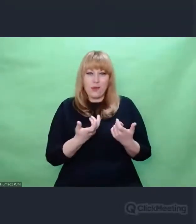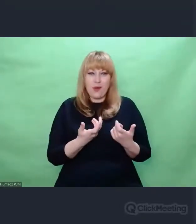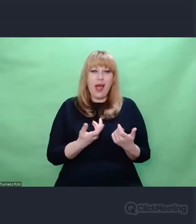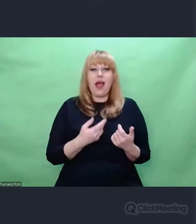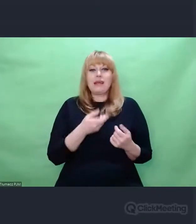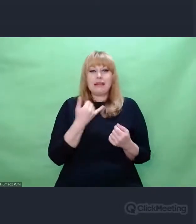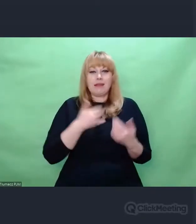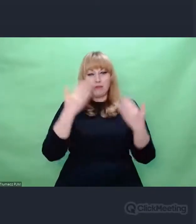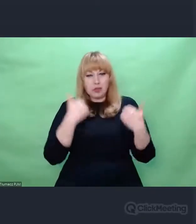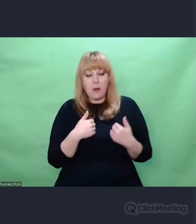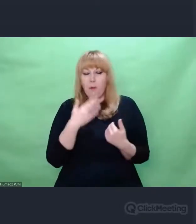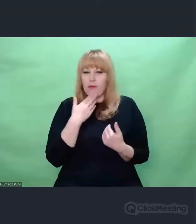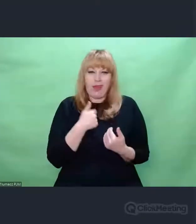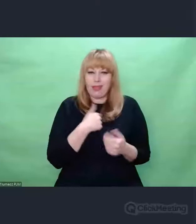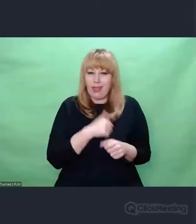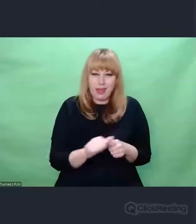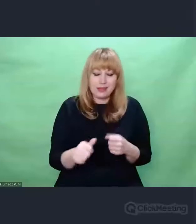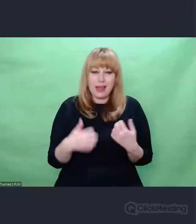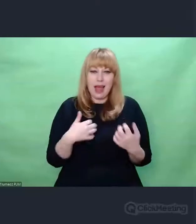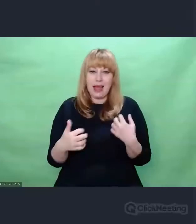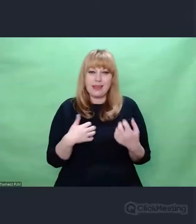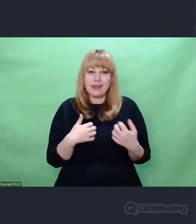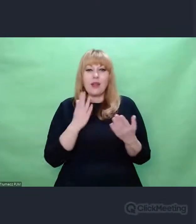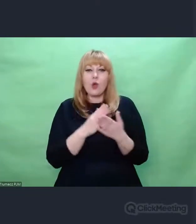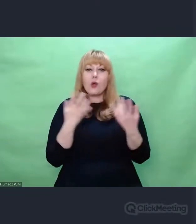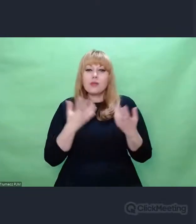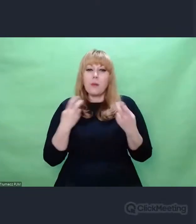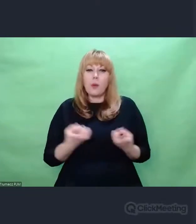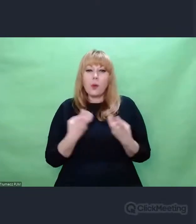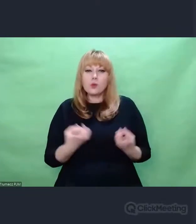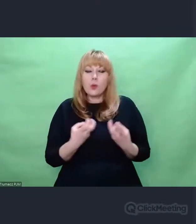tylko poszukiwaczem odpadków,